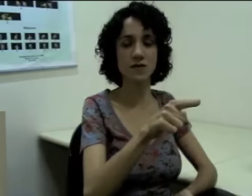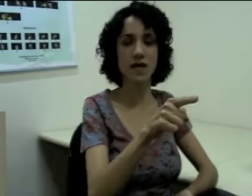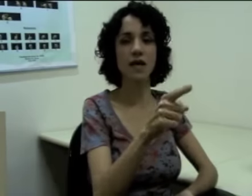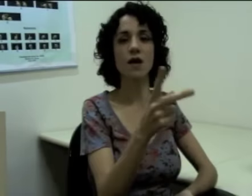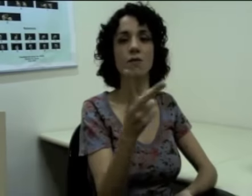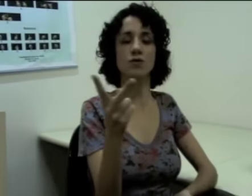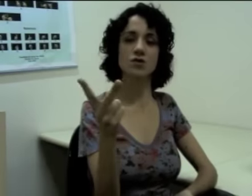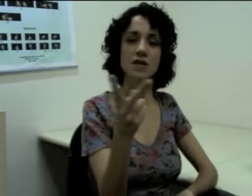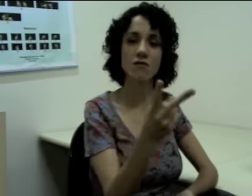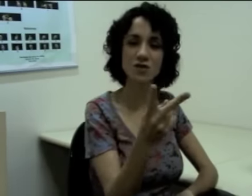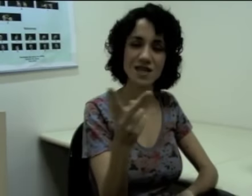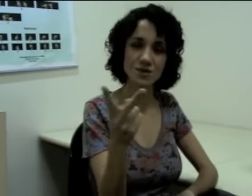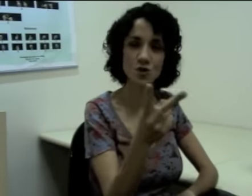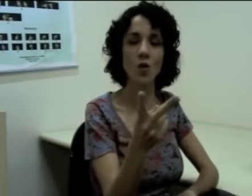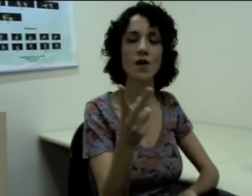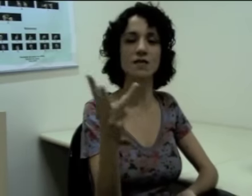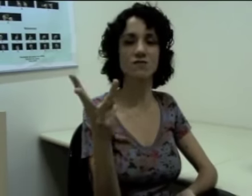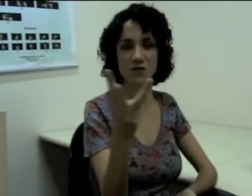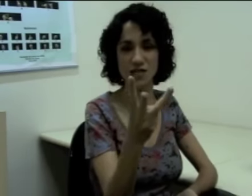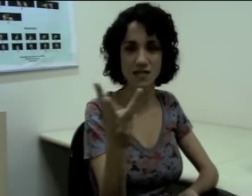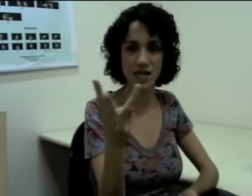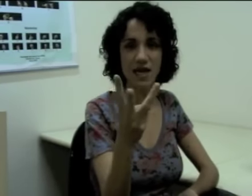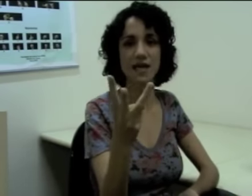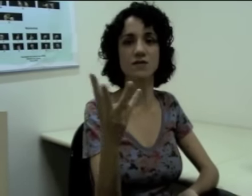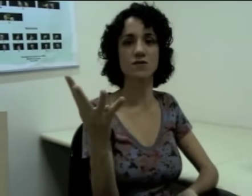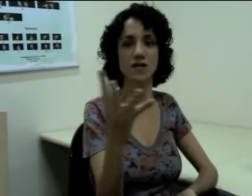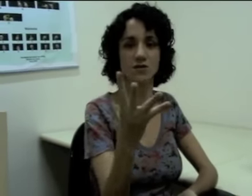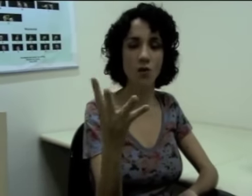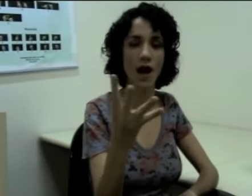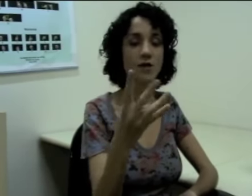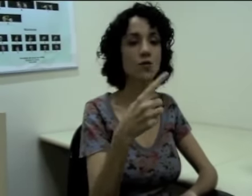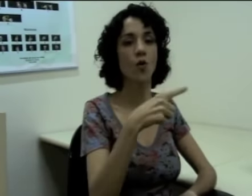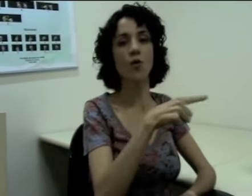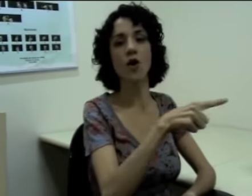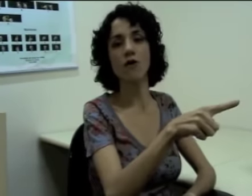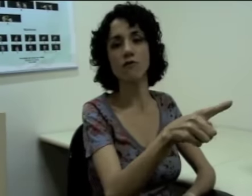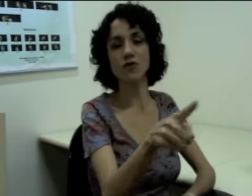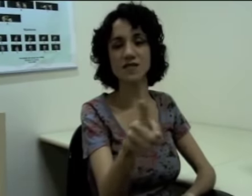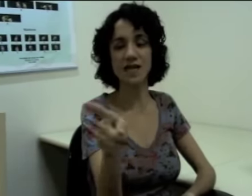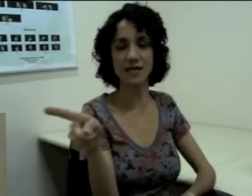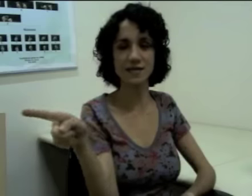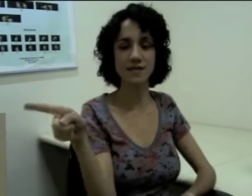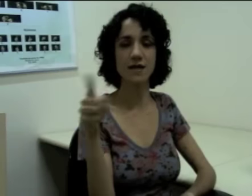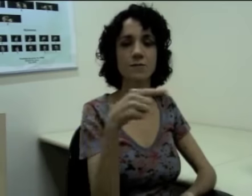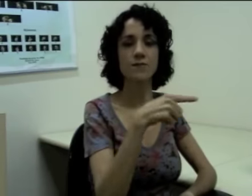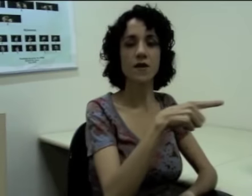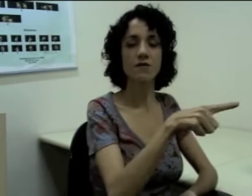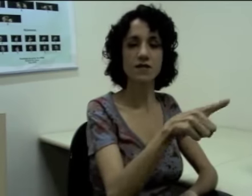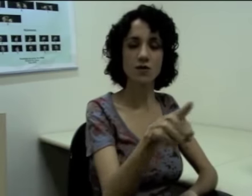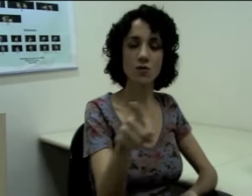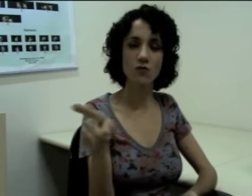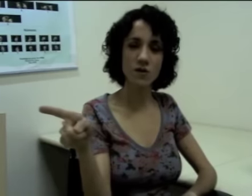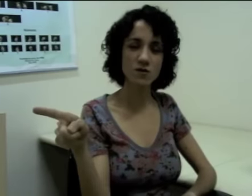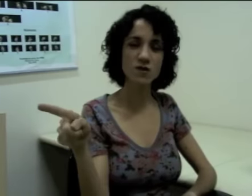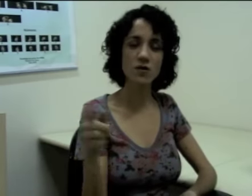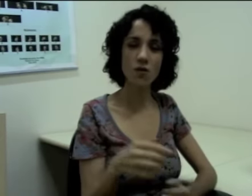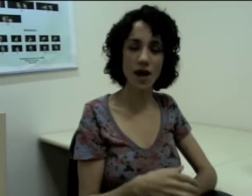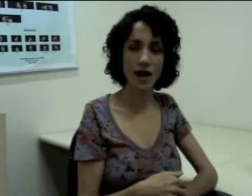“vocês dois”, “vocês três”, “vocês quatro” (sinalização) ou “vocês”, fazendo um movimento circular (sinalização)